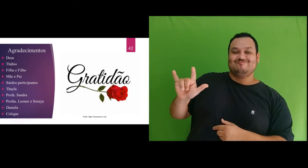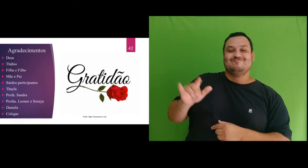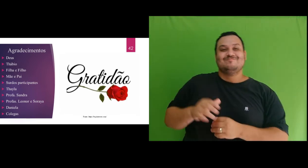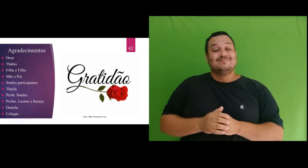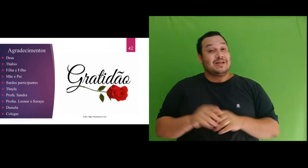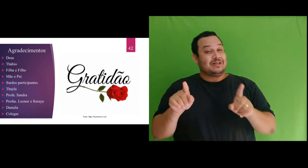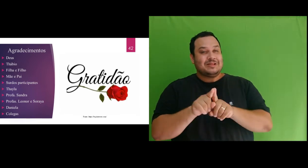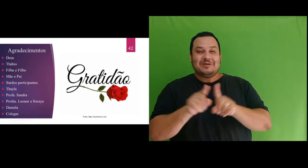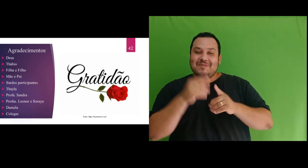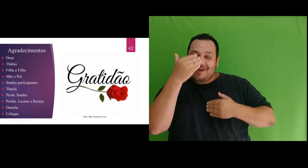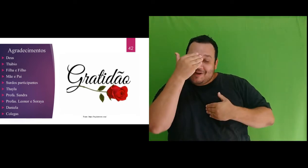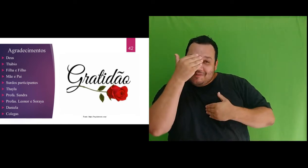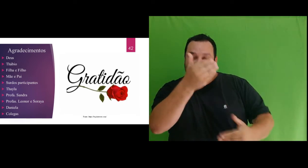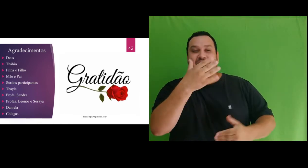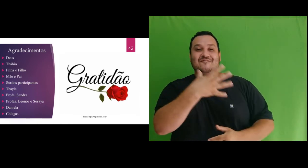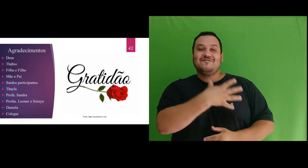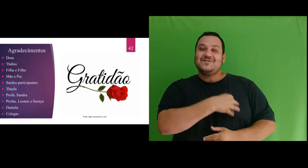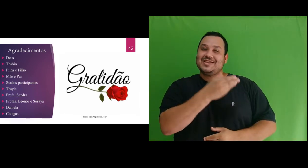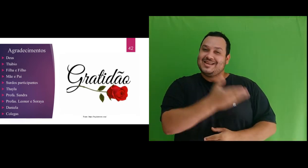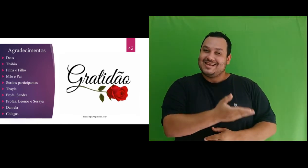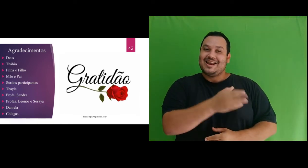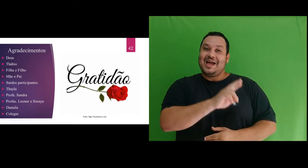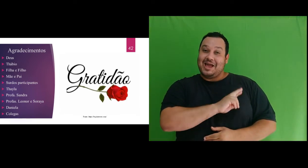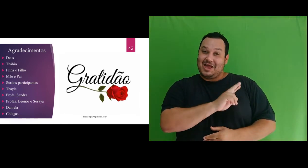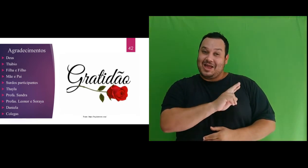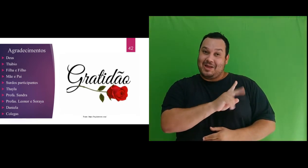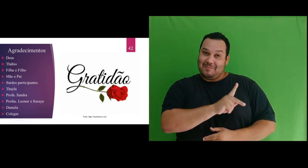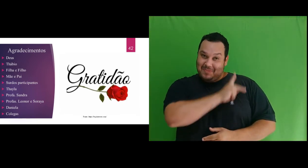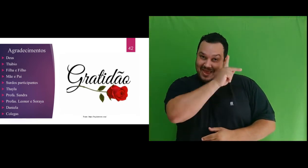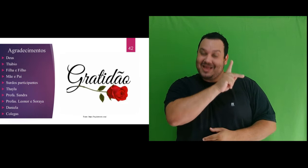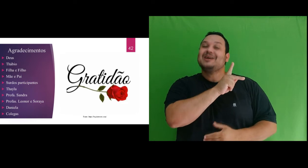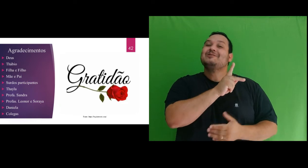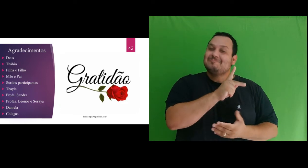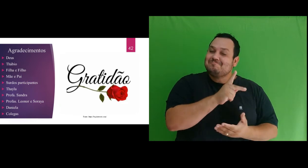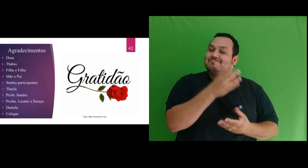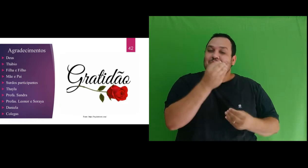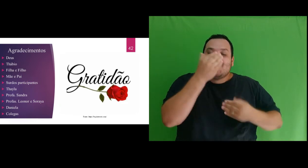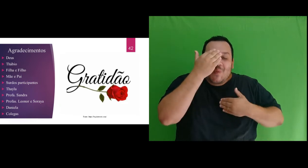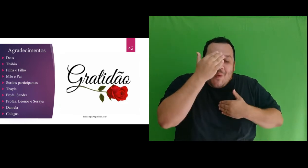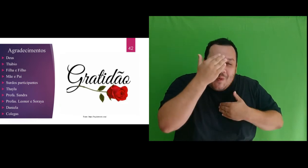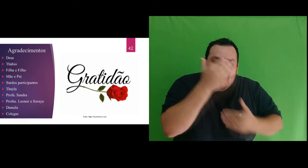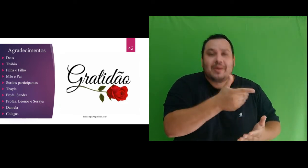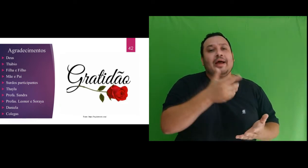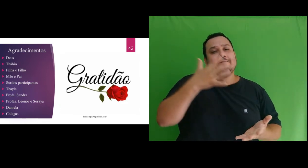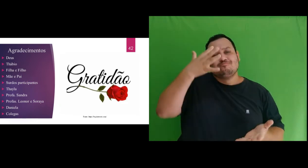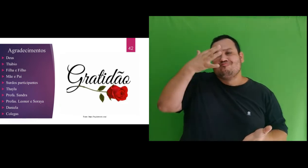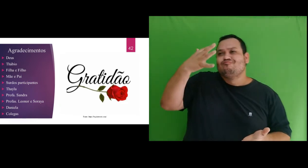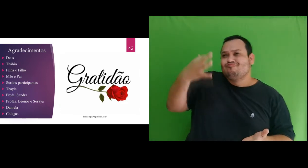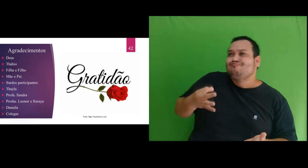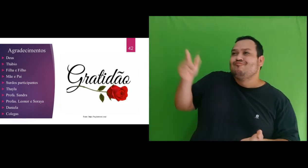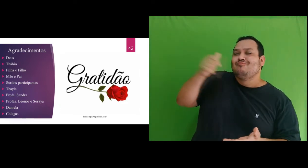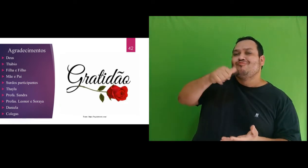linda filha amada, Rebekah Acsa, muito obrigada por ter compreendido que a mamãe precisava de